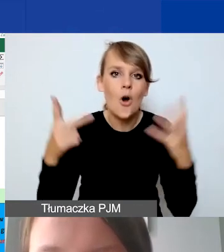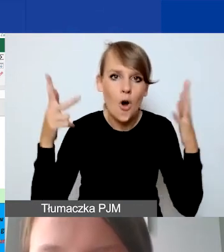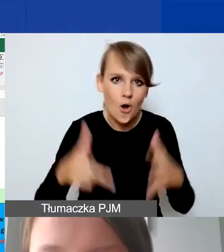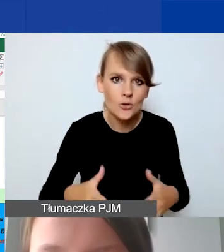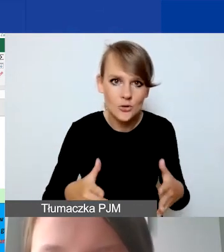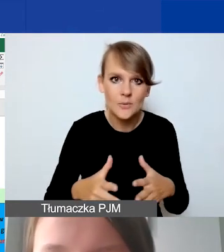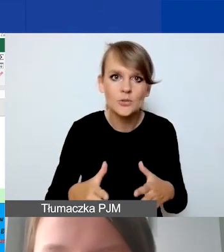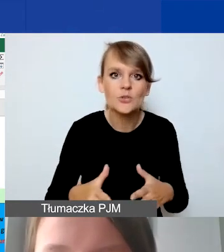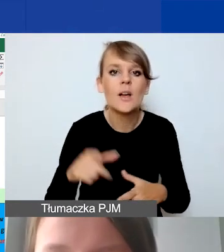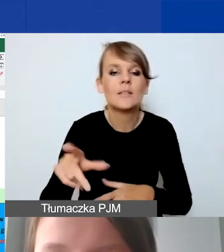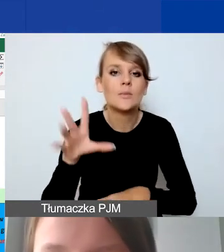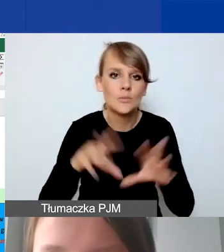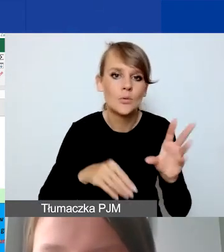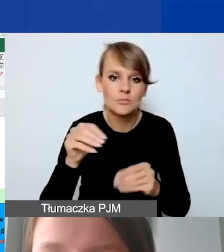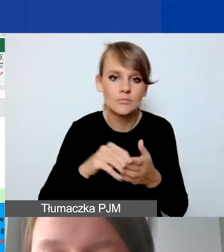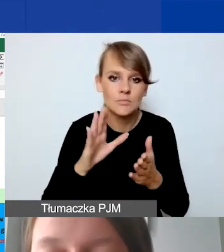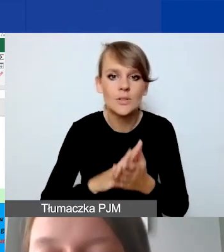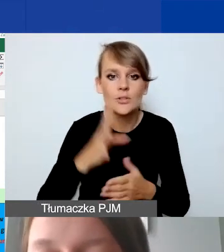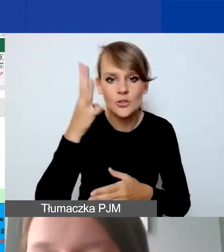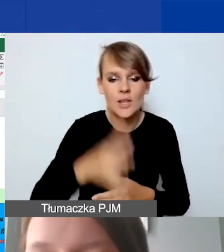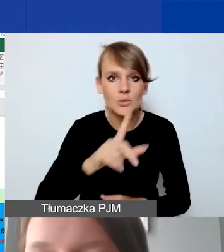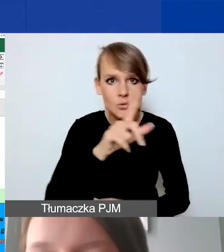Zabudżetujemy 4000 złotych. Proszę spojrzeć,